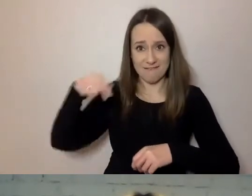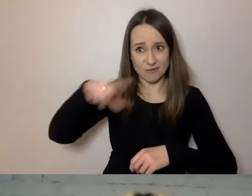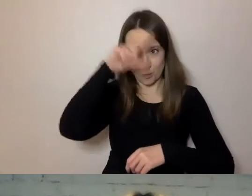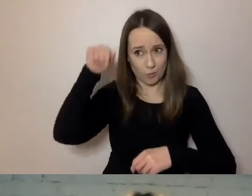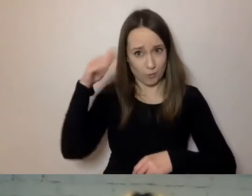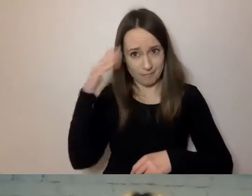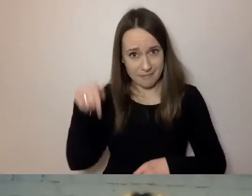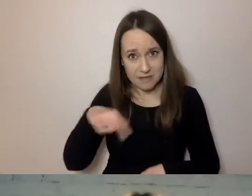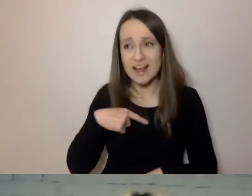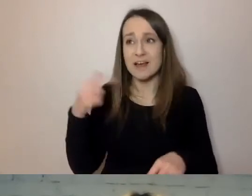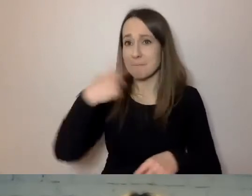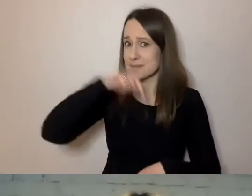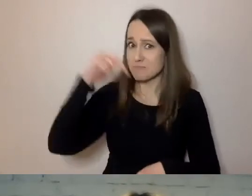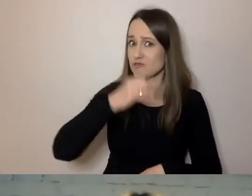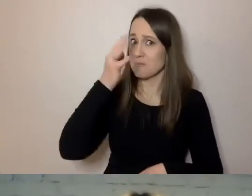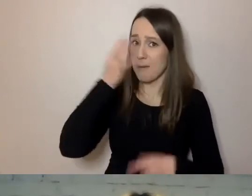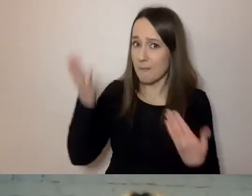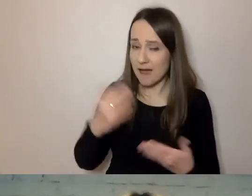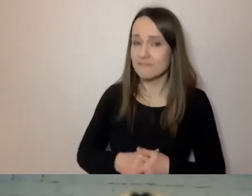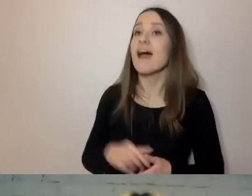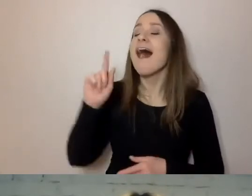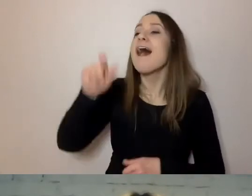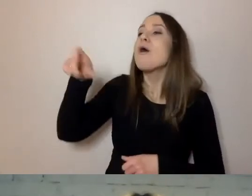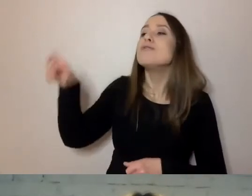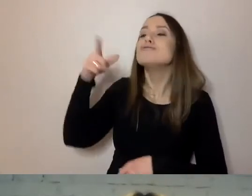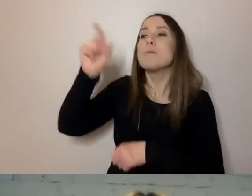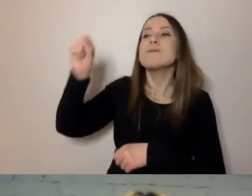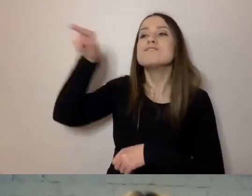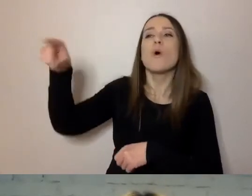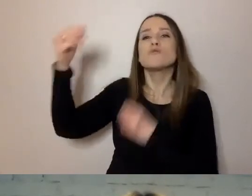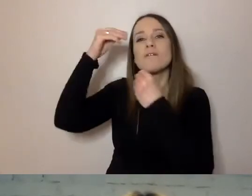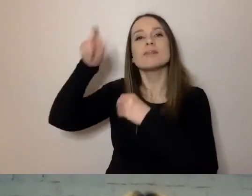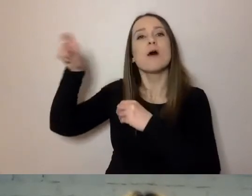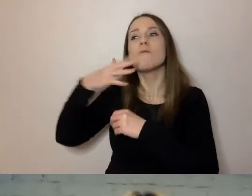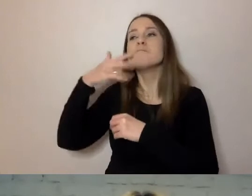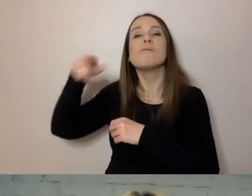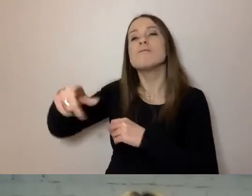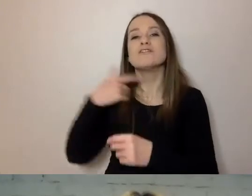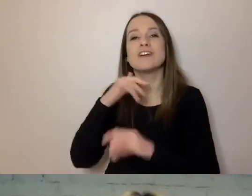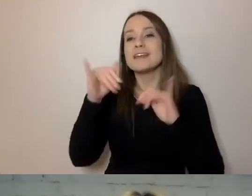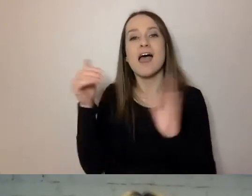Na szczęście naukowcy z Wrocławia dokładnie podpowiedzieli nam, jak wprowadzić proste pisanie.